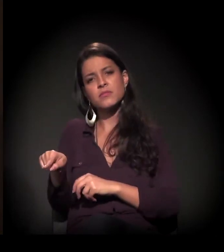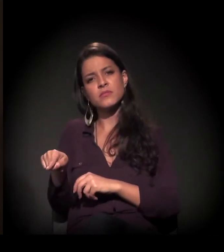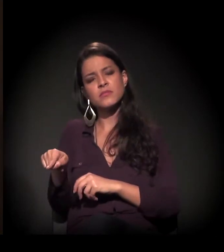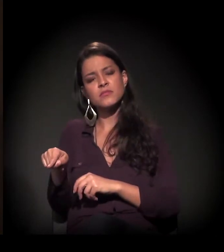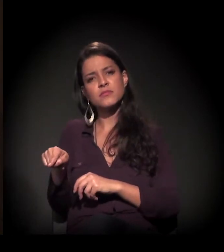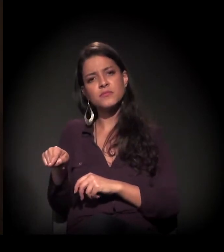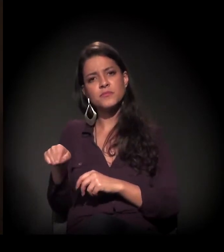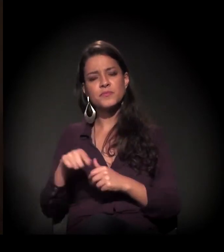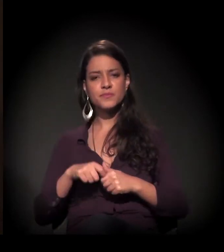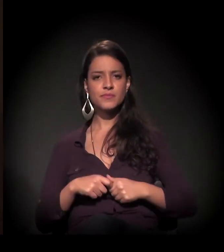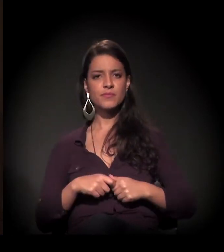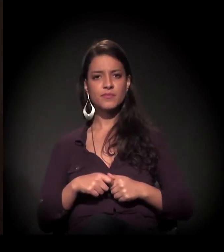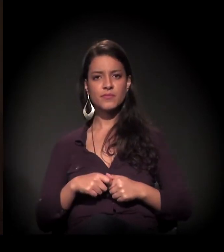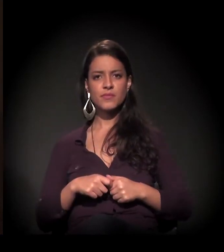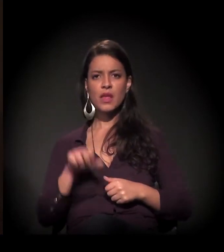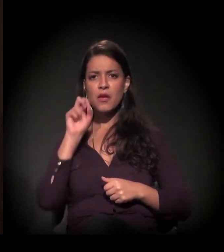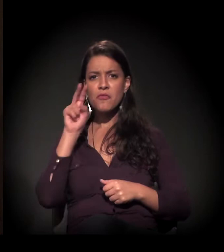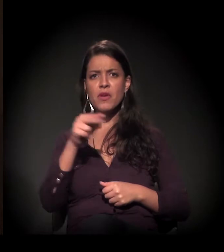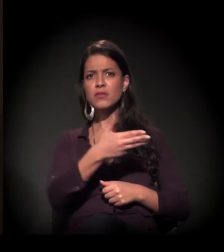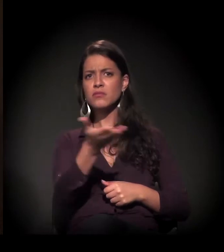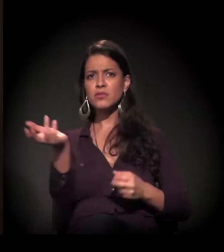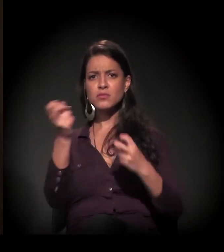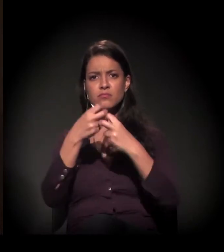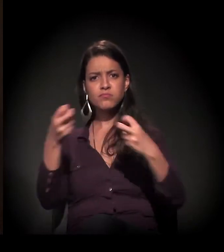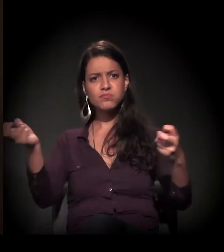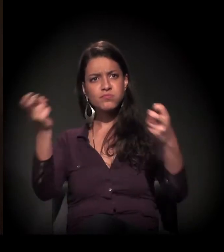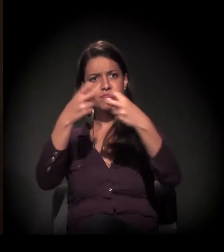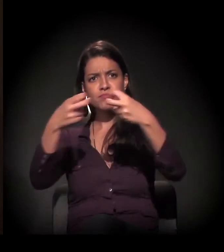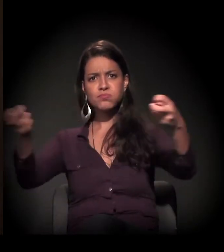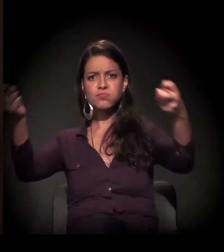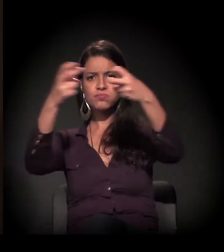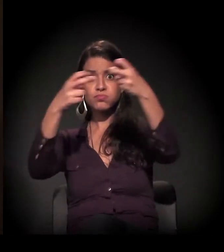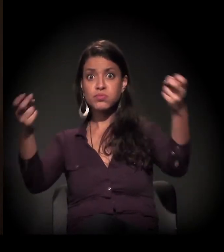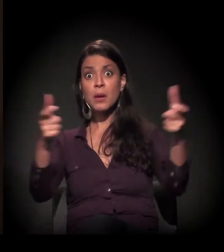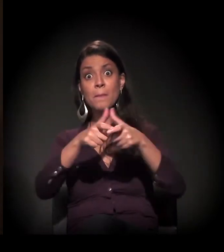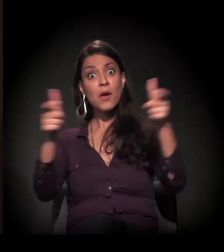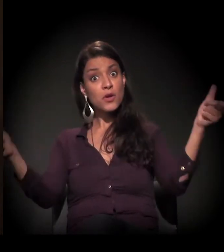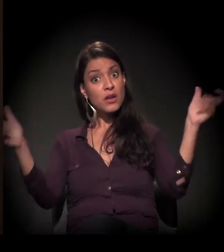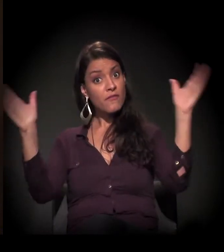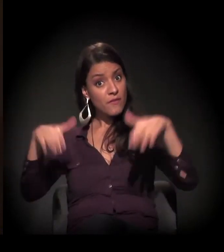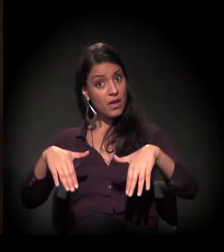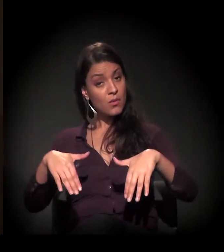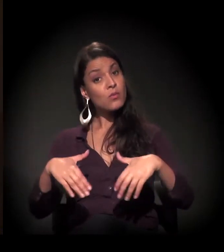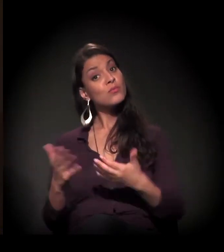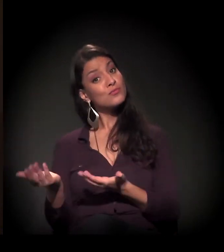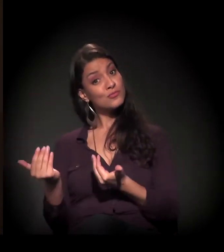E vendo tanta gente, e uma boa parte jovem...